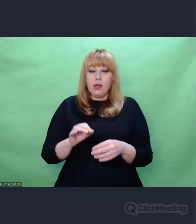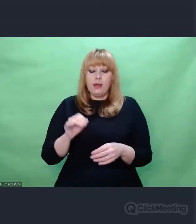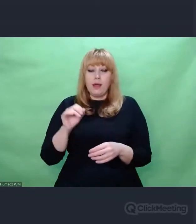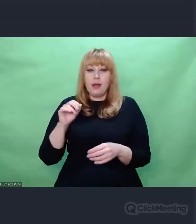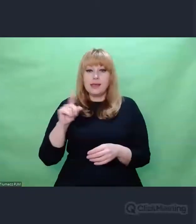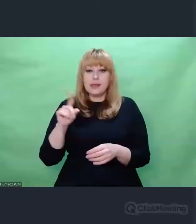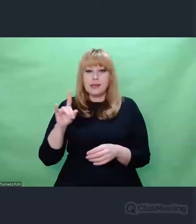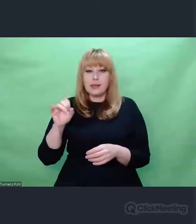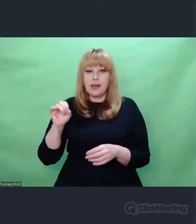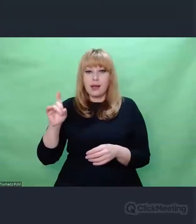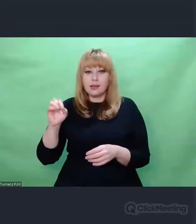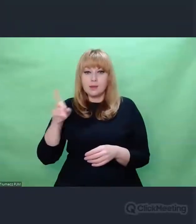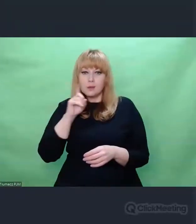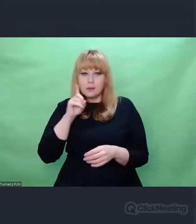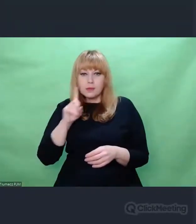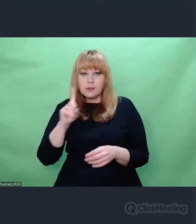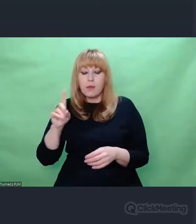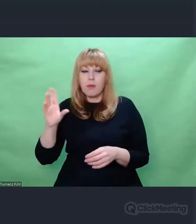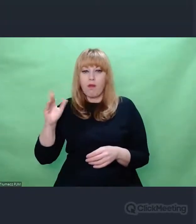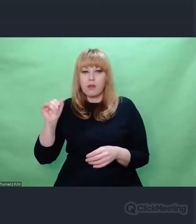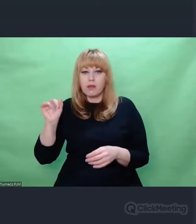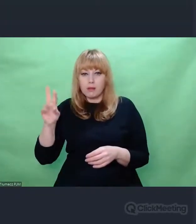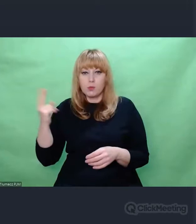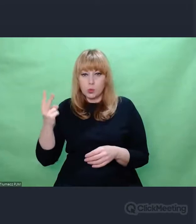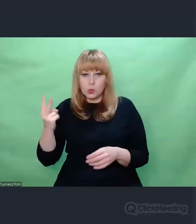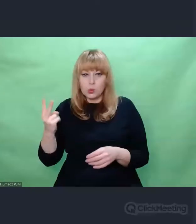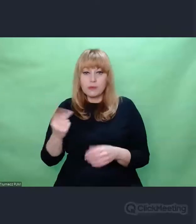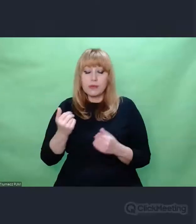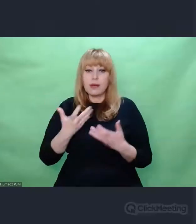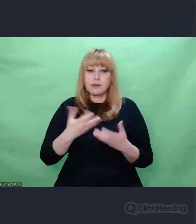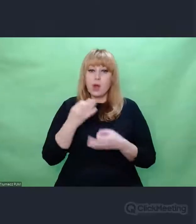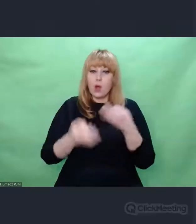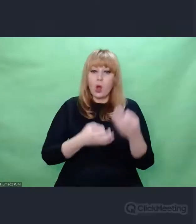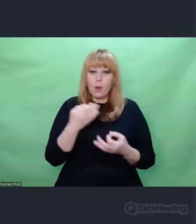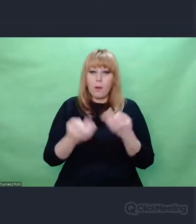Zanim opowiem Państwu, jak ten projekt